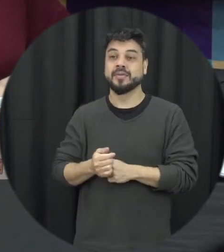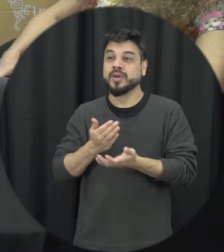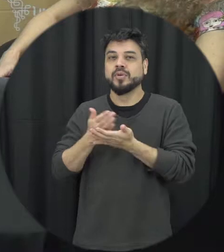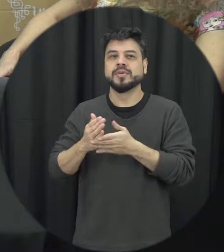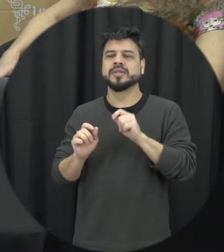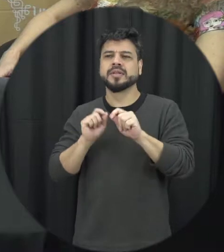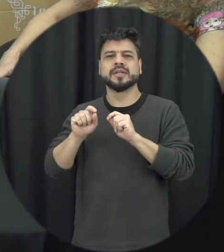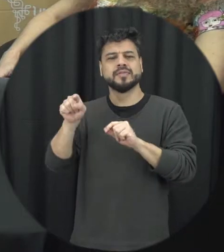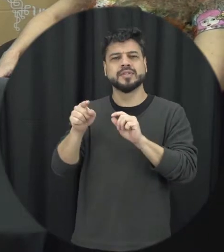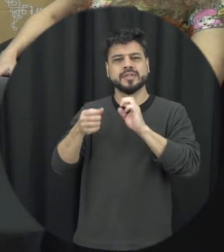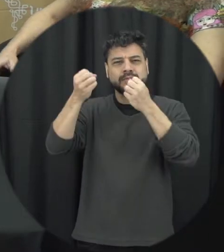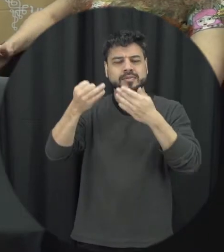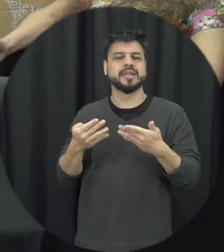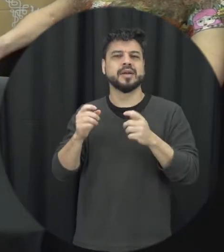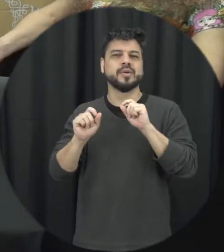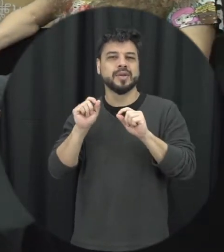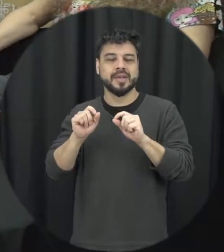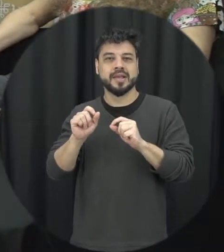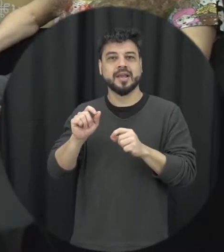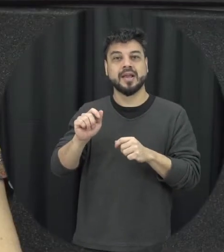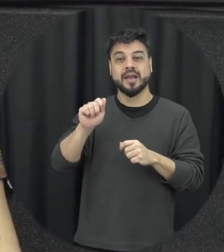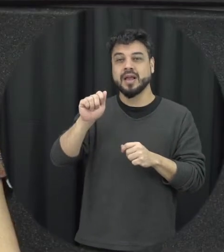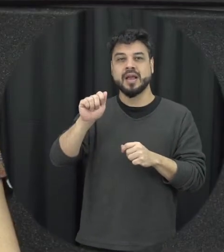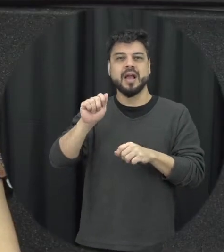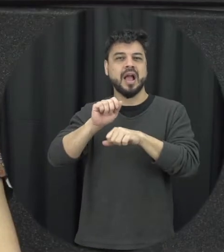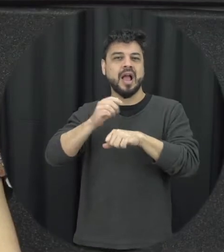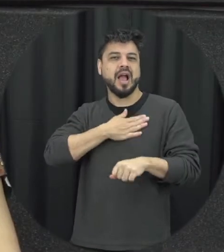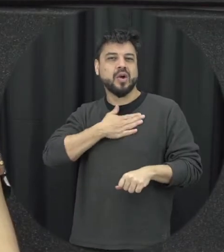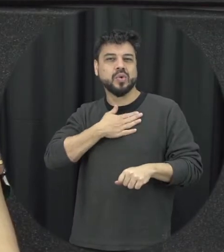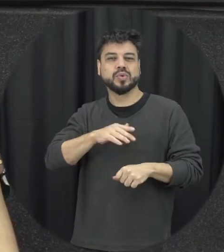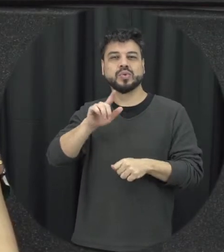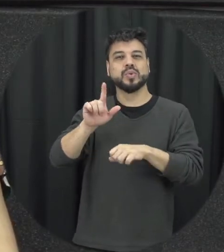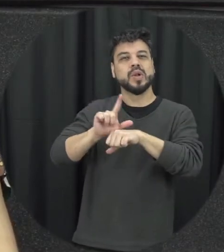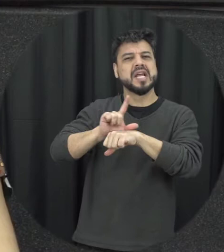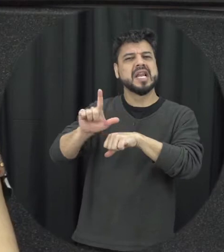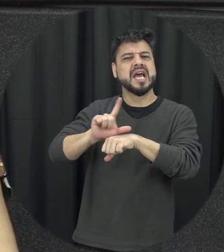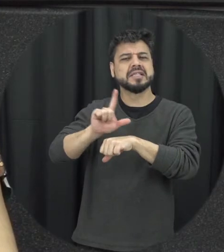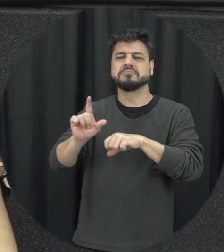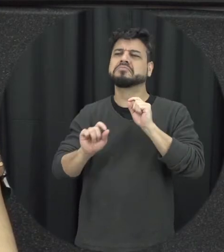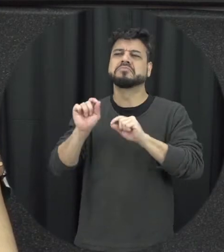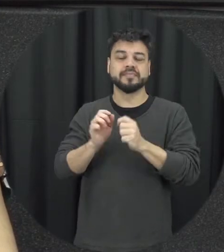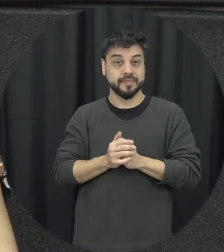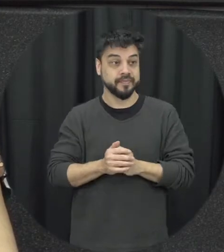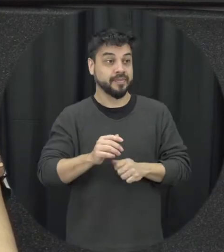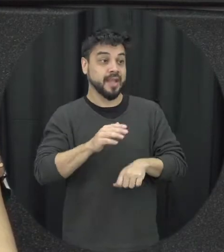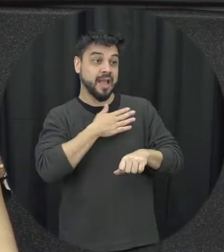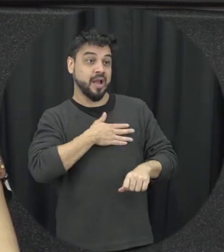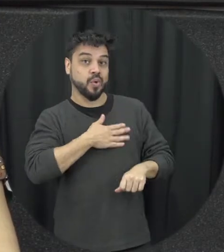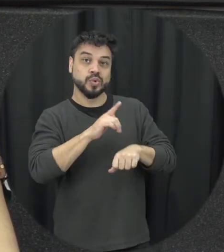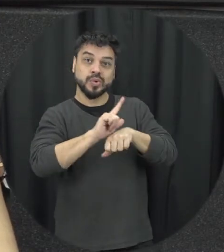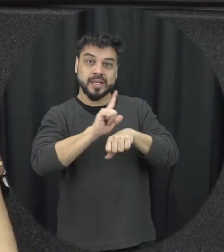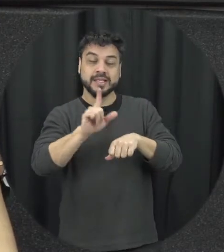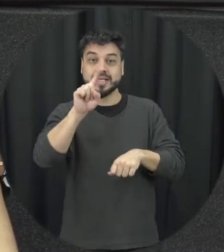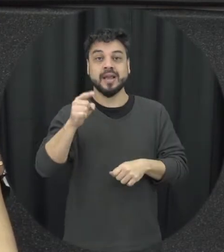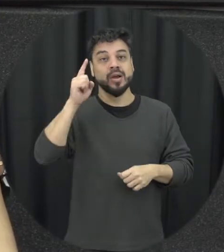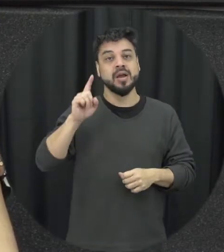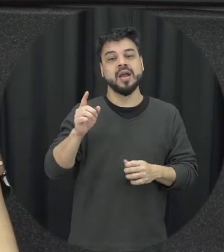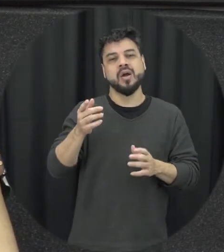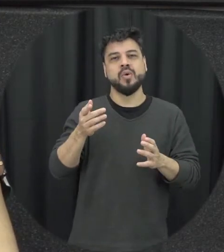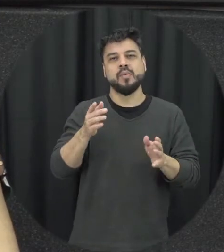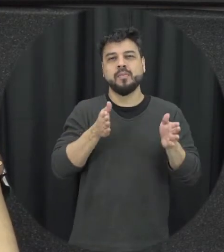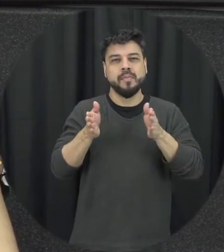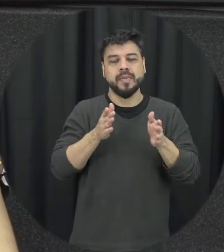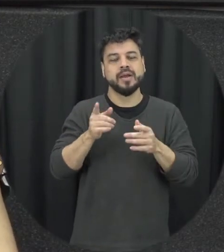Lilás é uma data comemorativa do aniversário de 16 anos da Lei Maria da Penha que foi exatamente sete